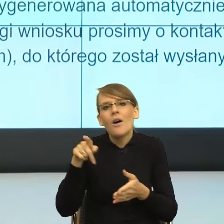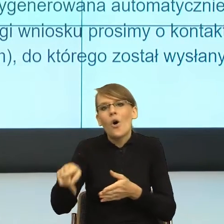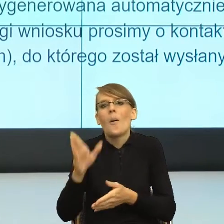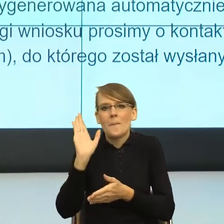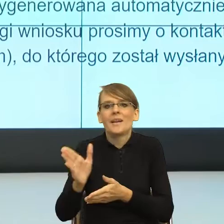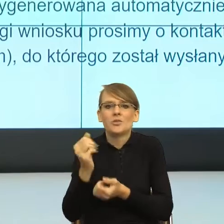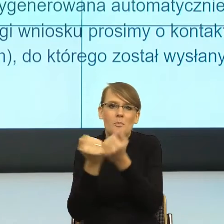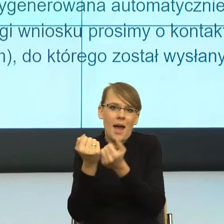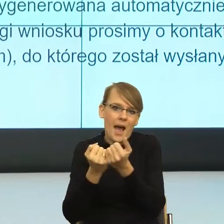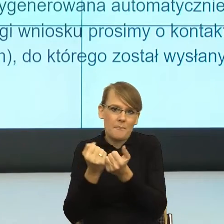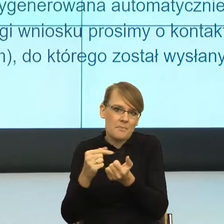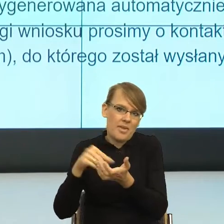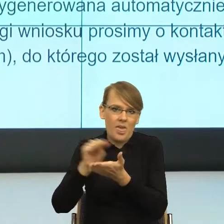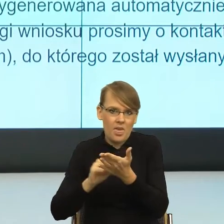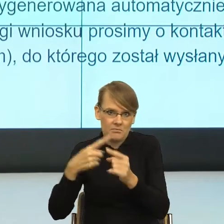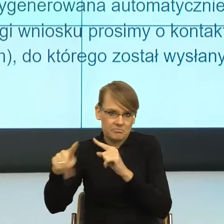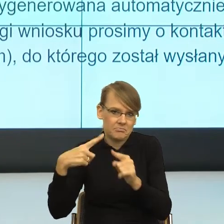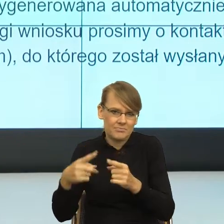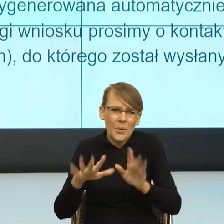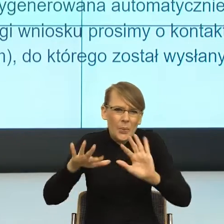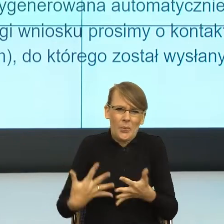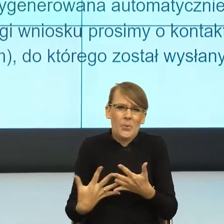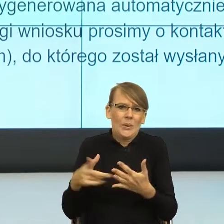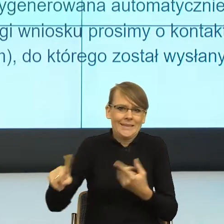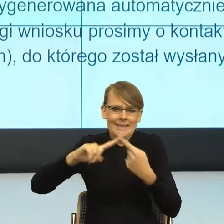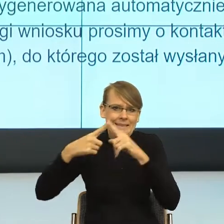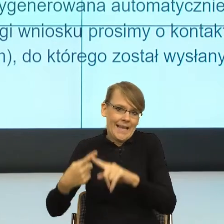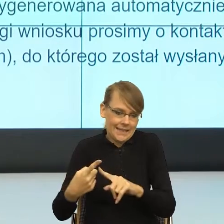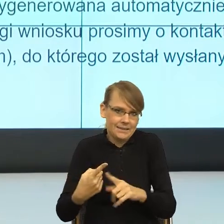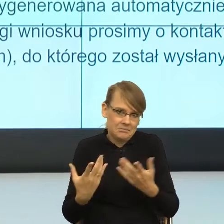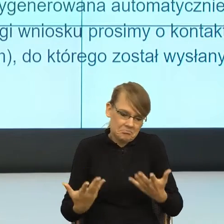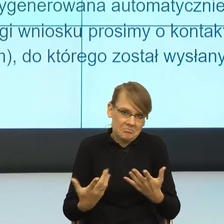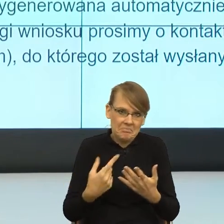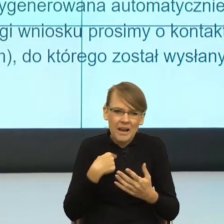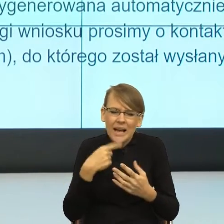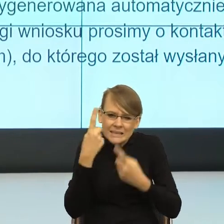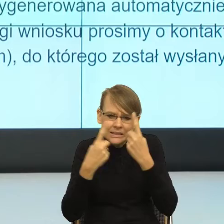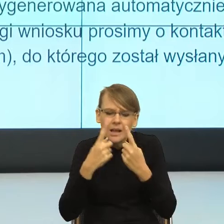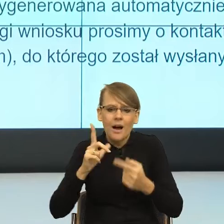To to jest tak w skrócie, tak ja przynajmniej zrozumiałam to pismo. Natomiast zobaczmy językowo, co tutaj się dzieje.